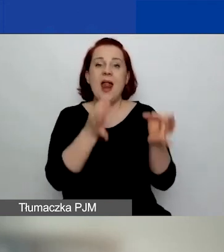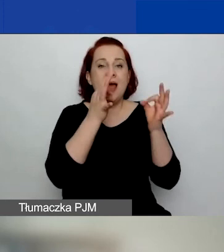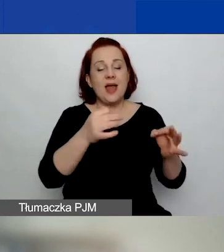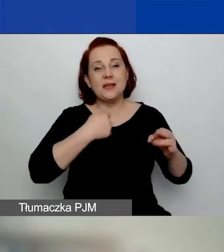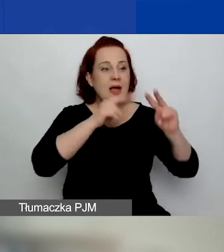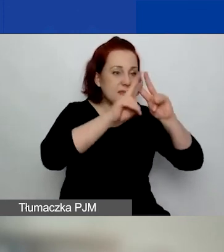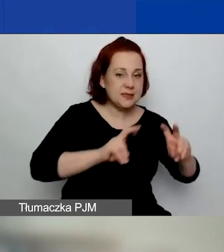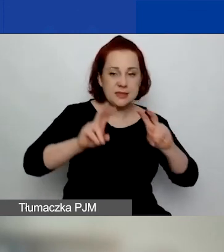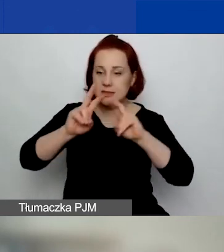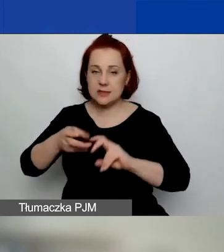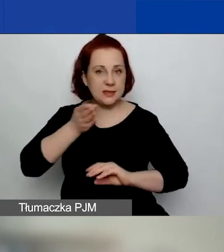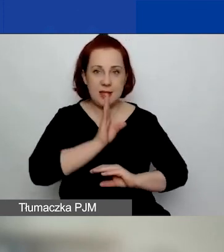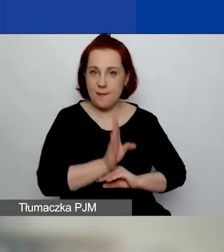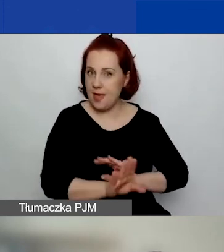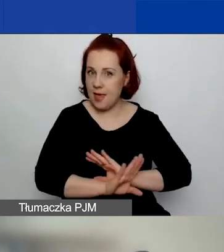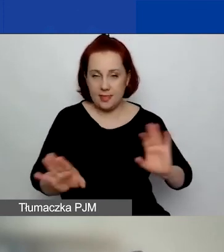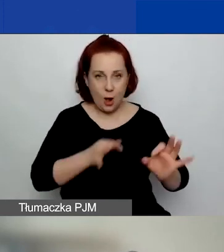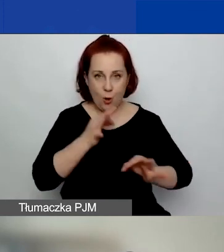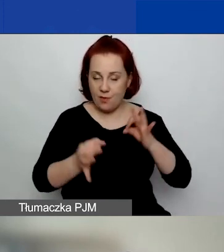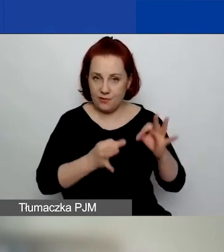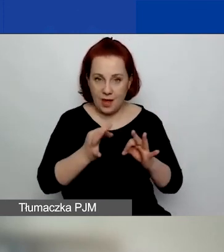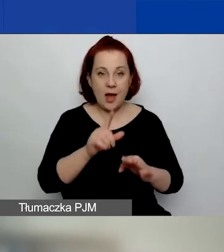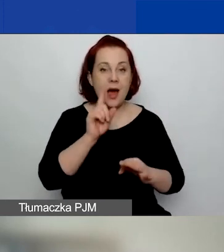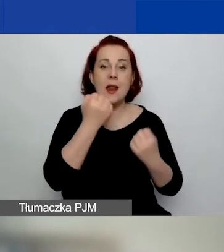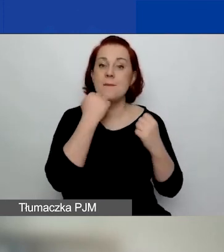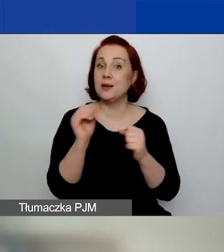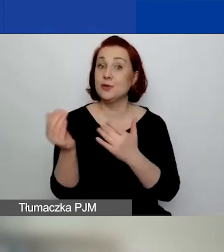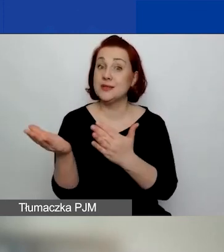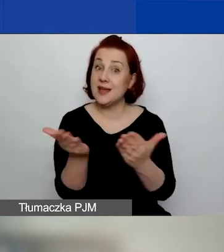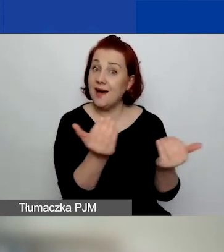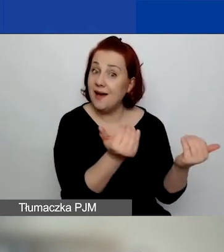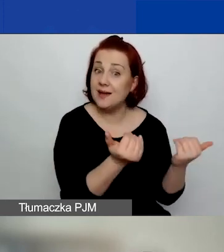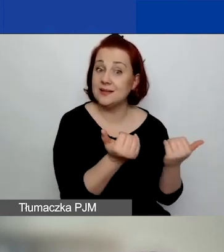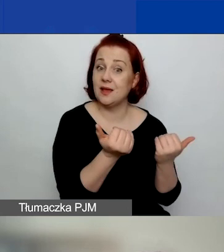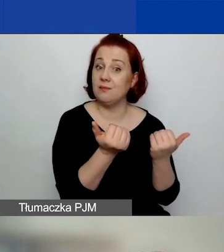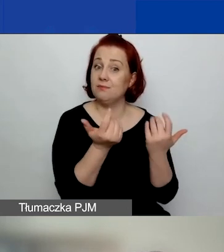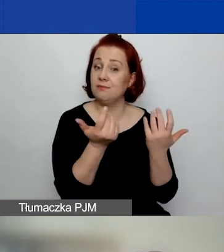Natomiast bardzo zachęcam do otworzenia sobie